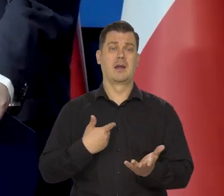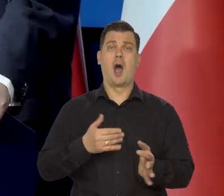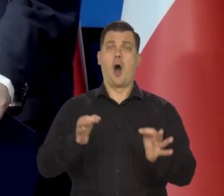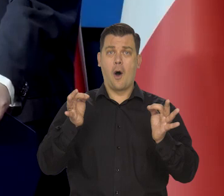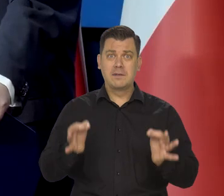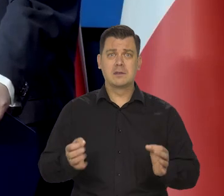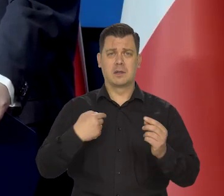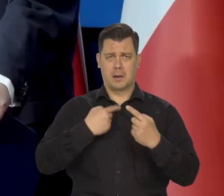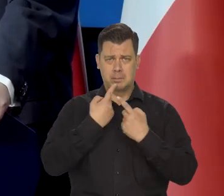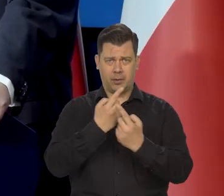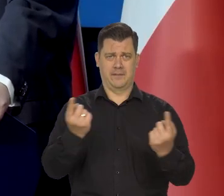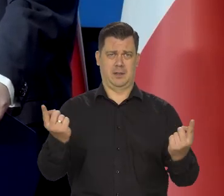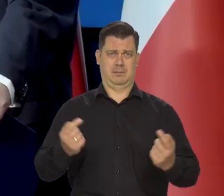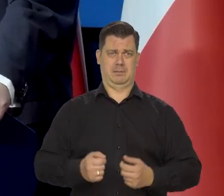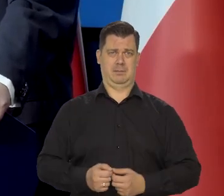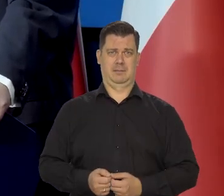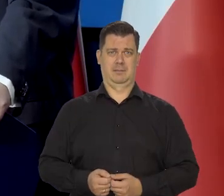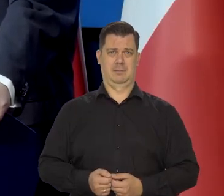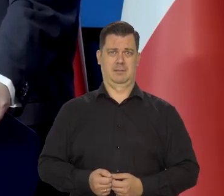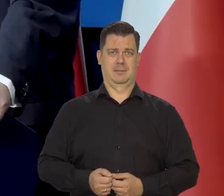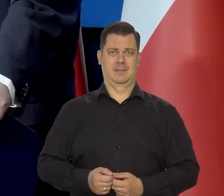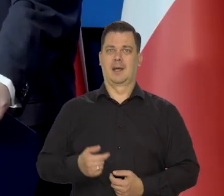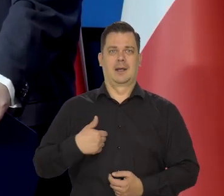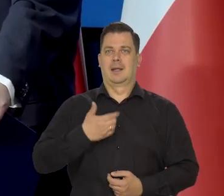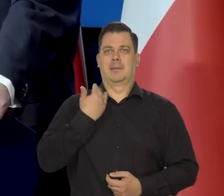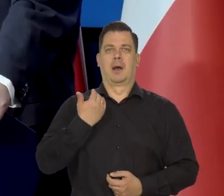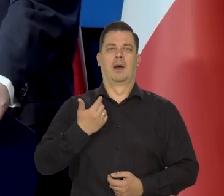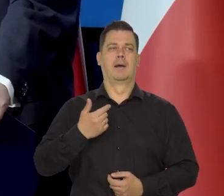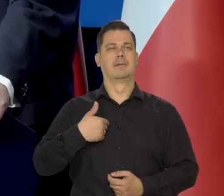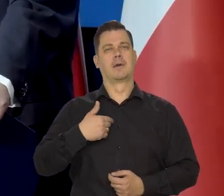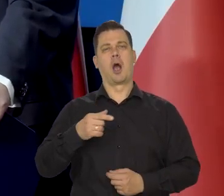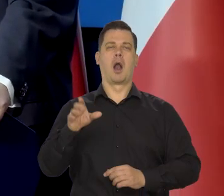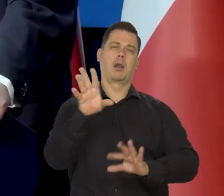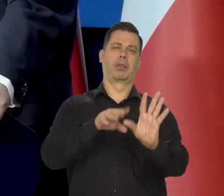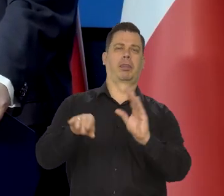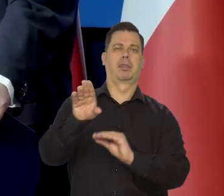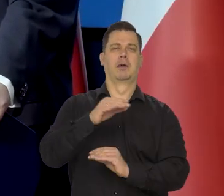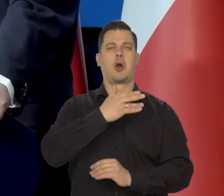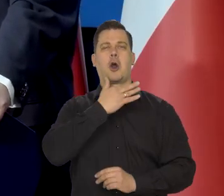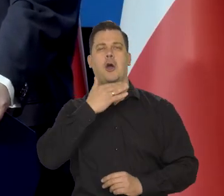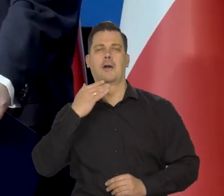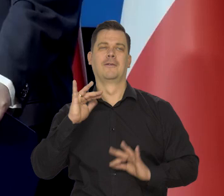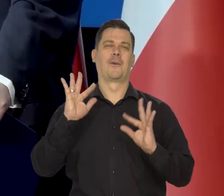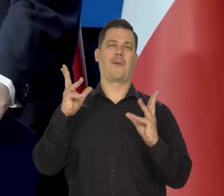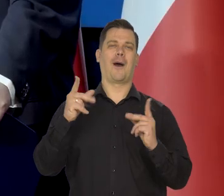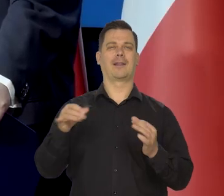my nigdy ani nie zaróżawiamy informacji, ani nie zaczerniamy.